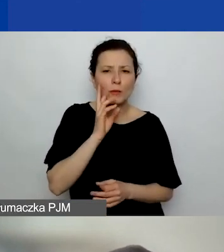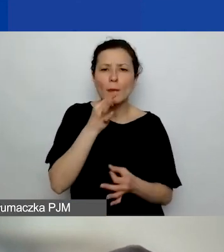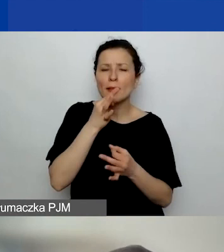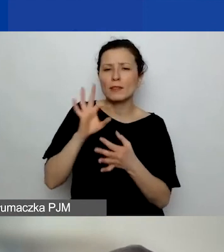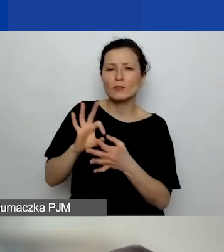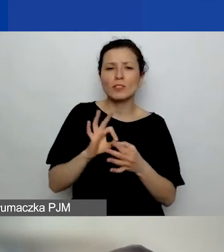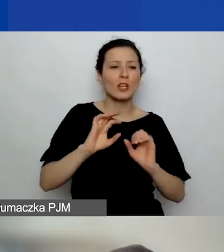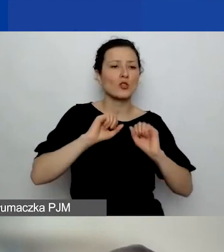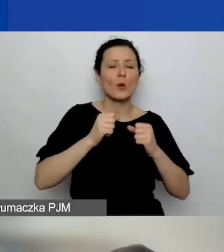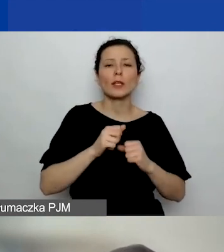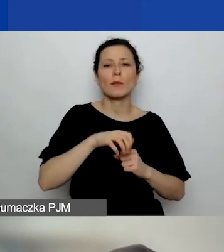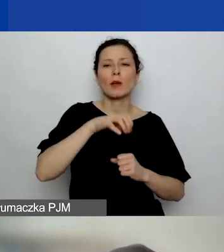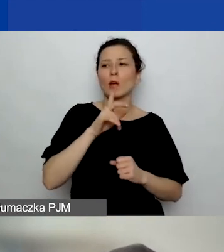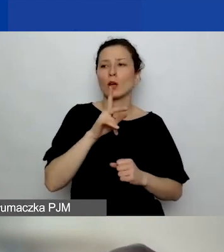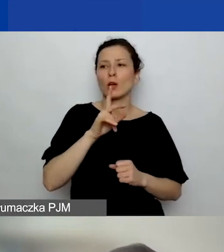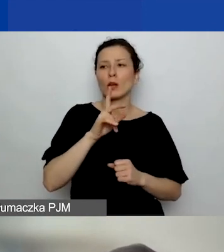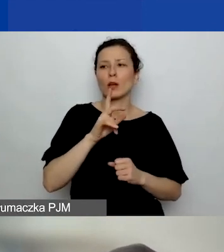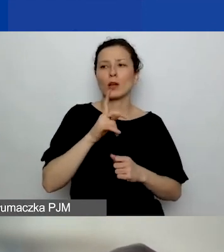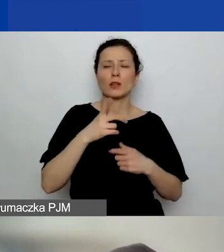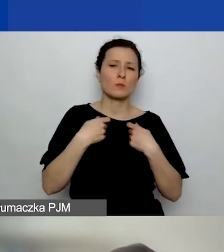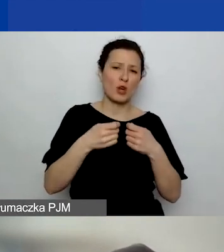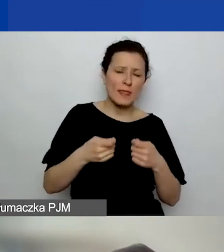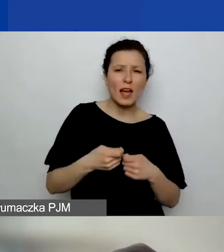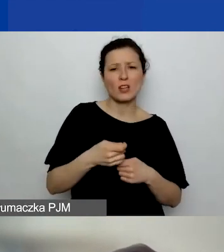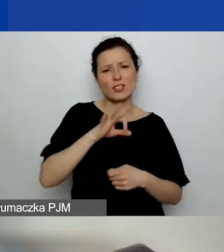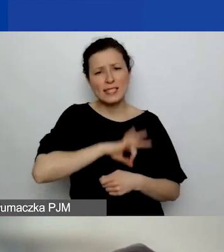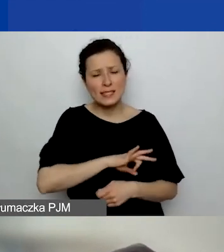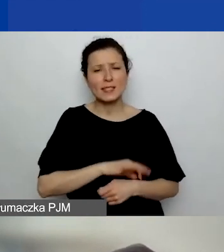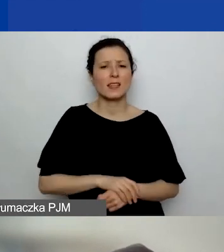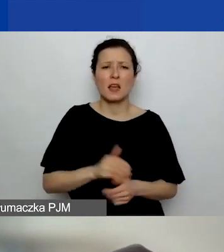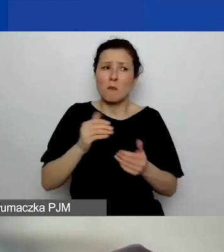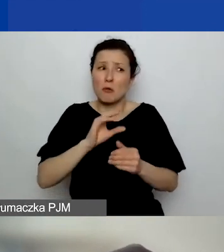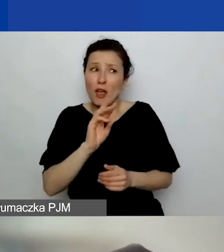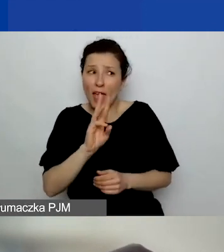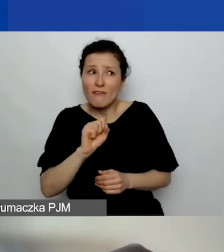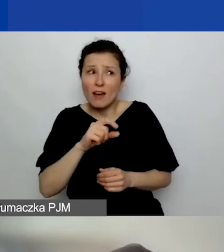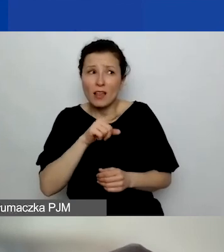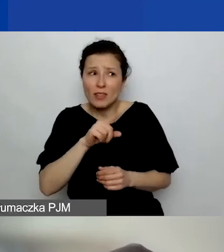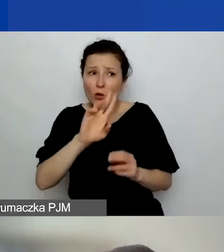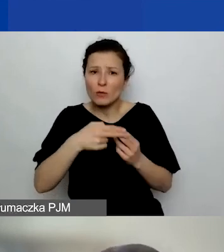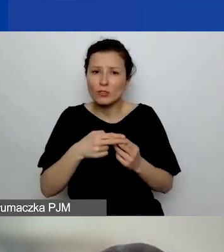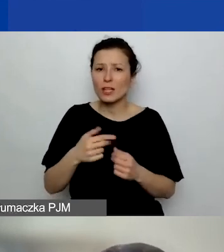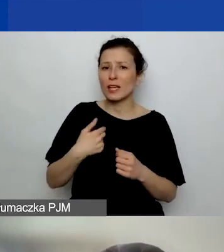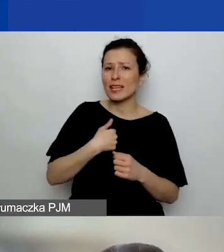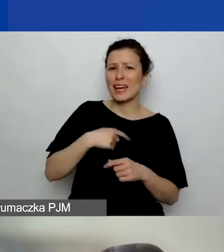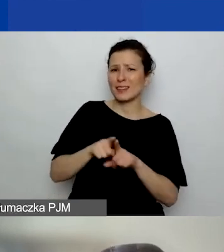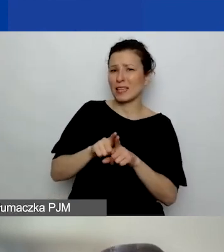Może ty, Ewa, możesz mnie wspomóc. - Też nie jestem pewna. Bo rozumiem, że jeżeli...